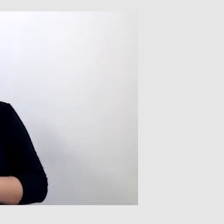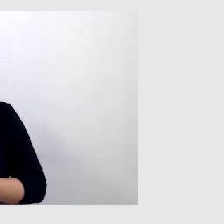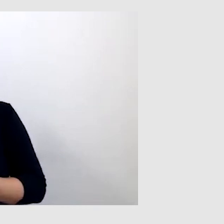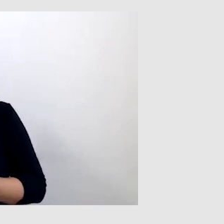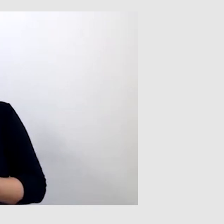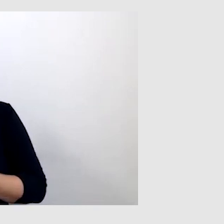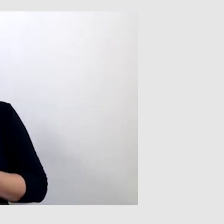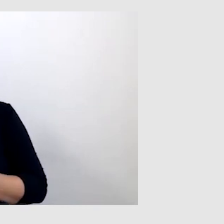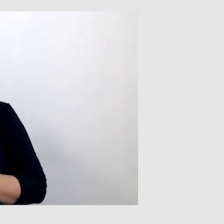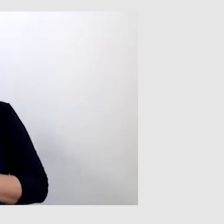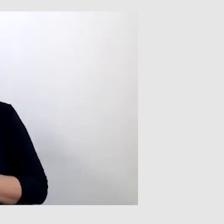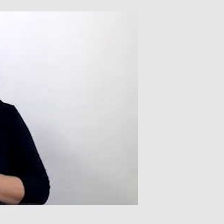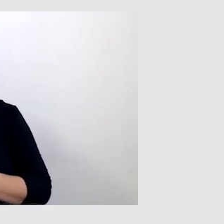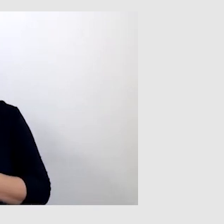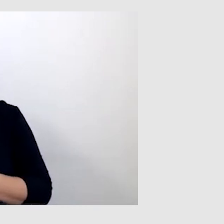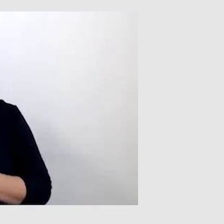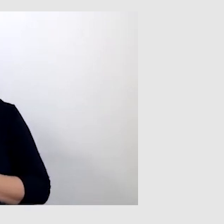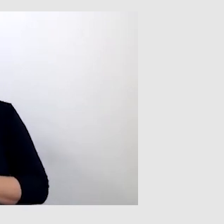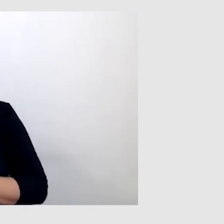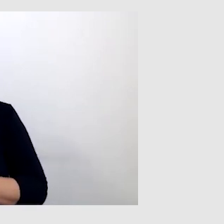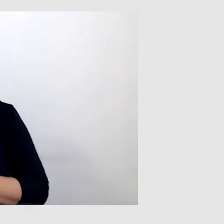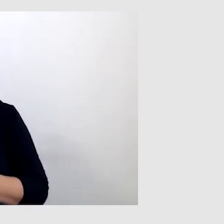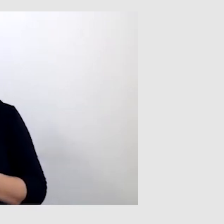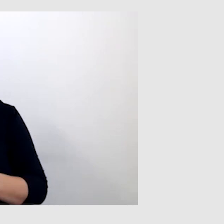z języka angielskiego na polski.